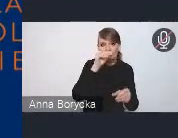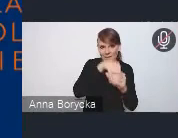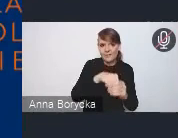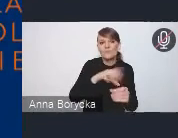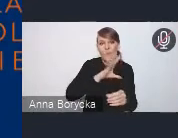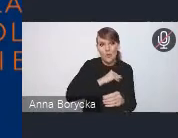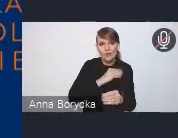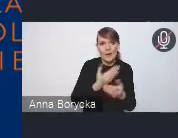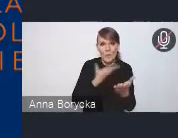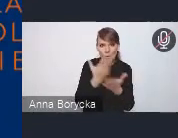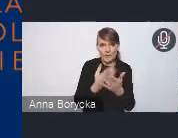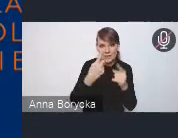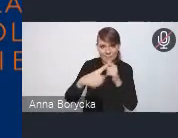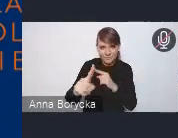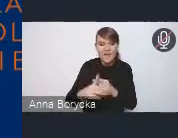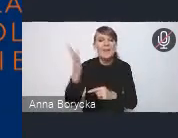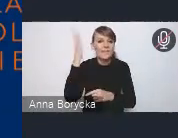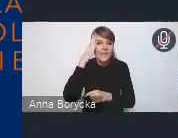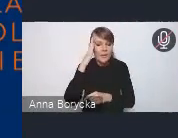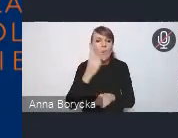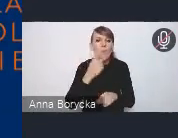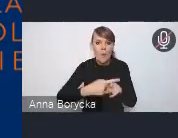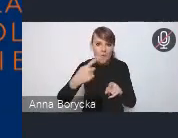Wiem, że te propozycje powoli do nas spływają.